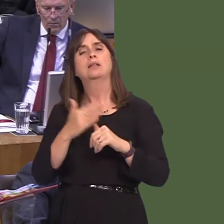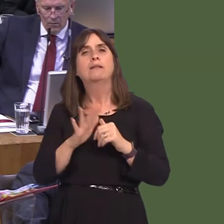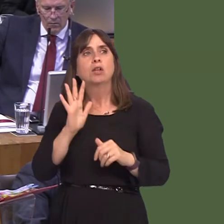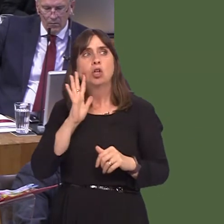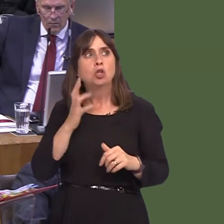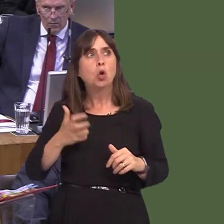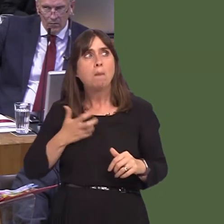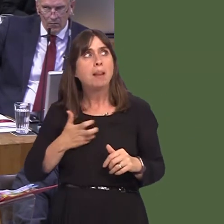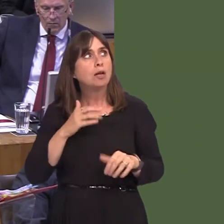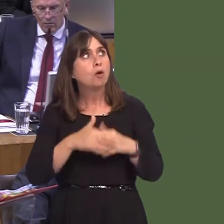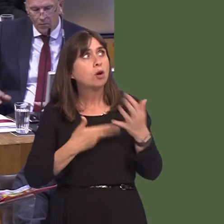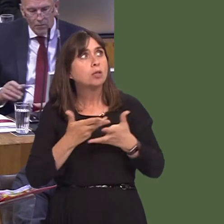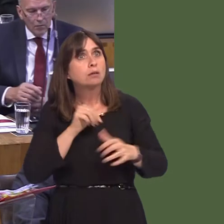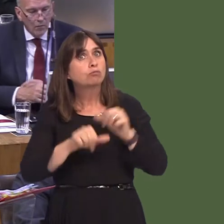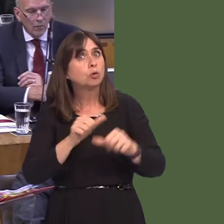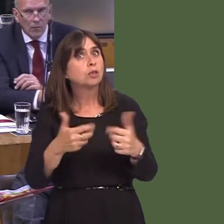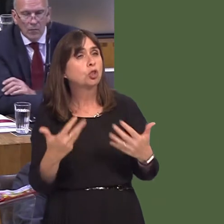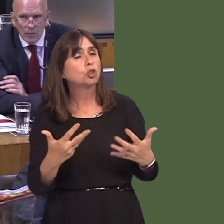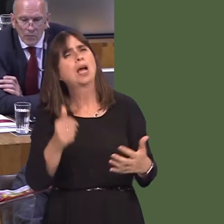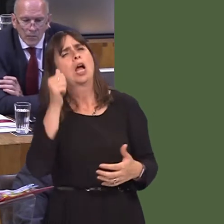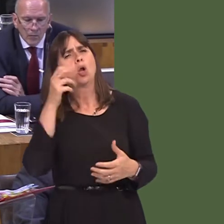around the consultation itself, although, of course, there'll be strong views about